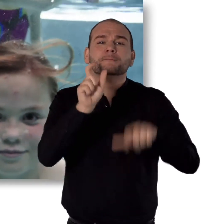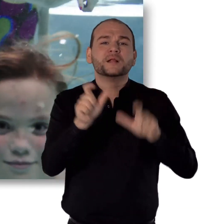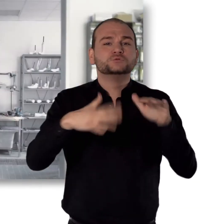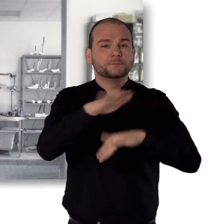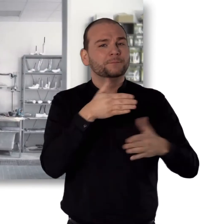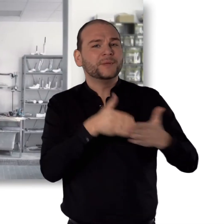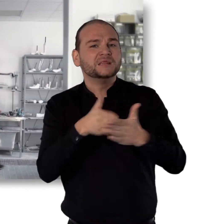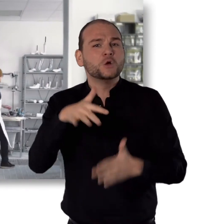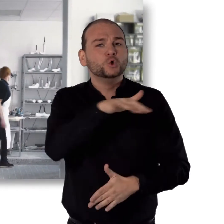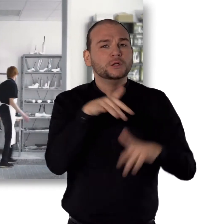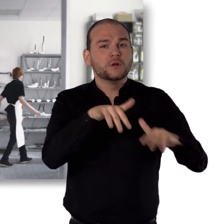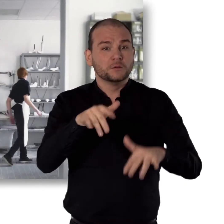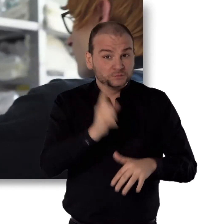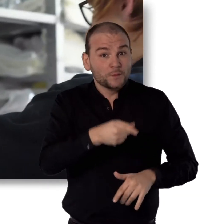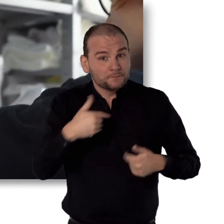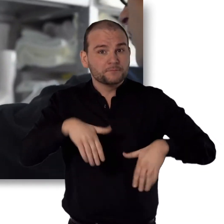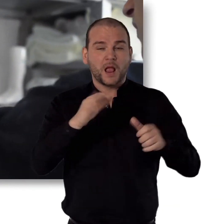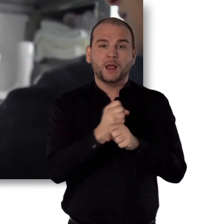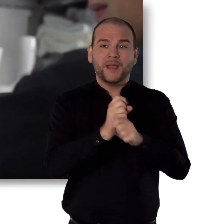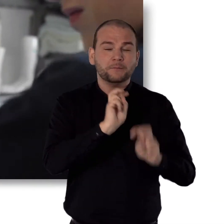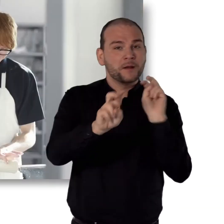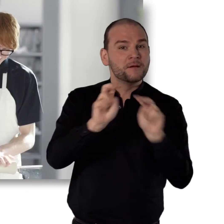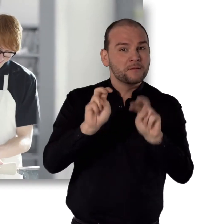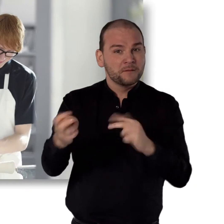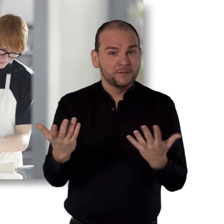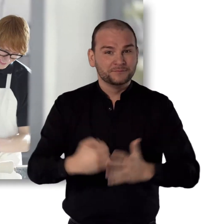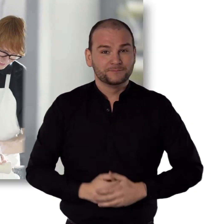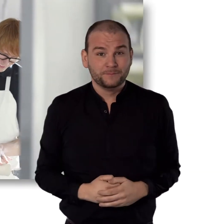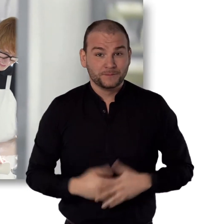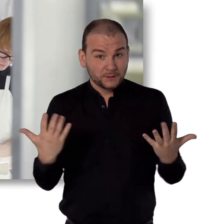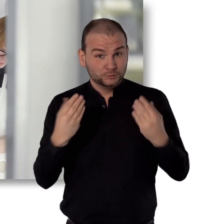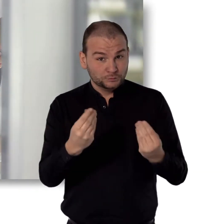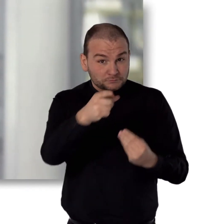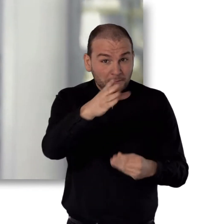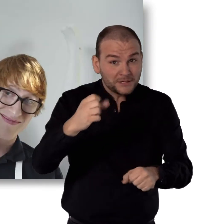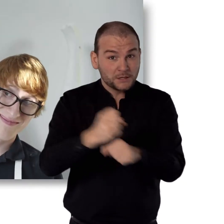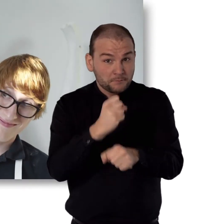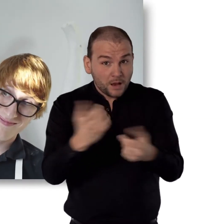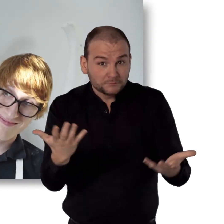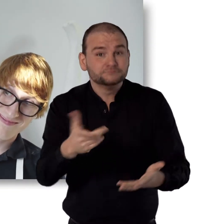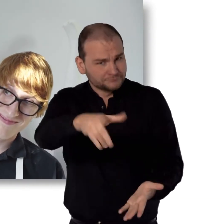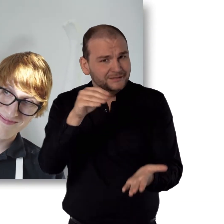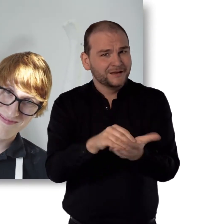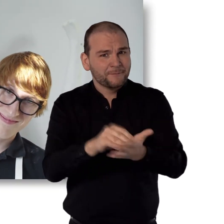Oder dafür sorgen, dass mehr Menschen mit Behinderung eine Beschäftigung finden. Und so kannst auch du mitmachen.